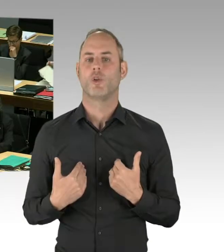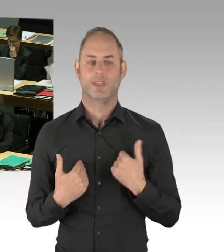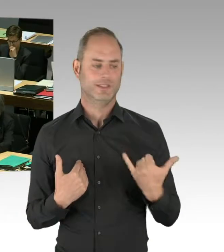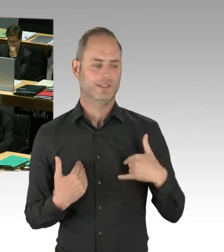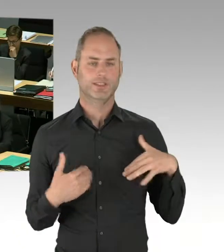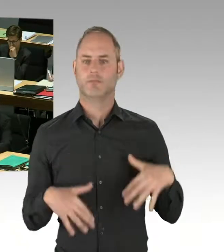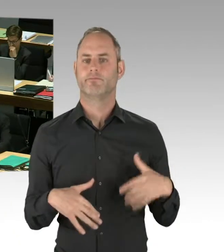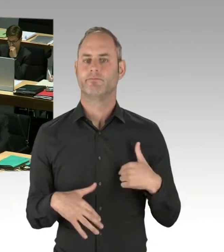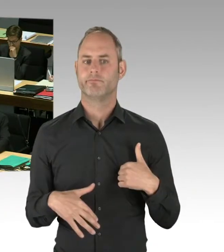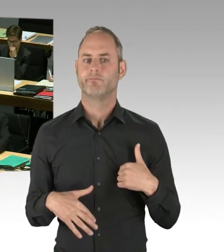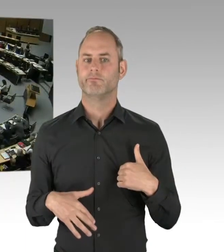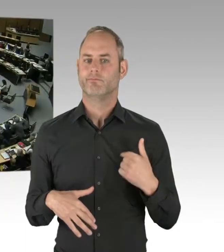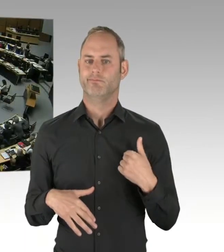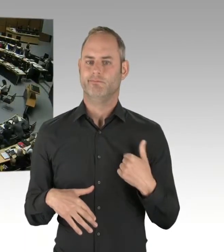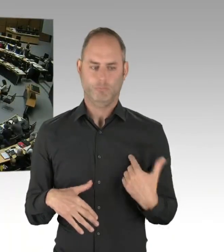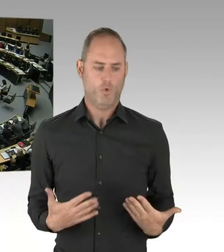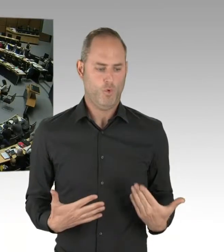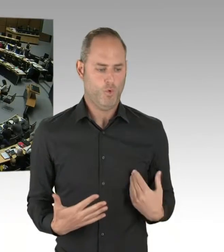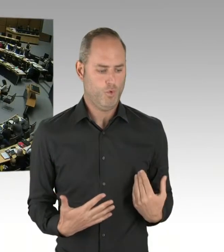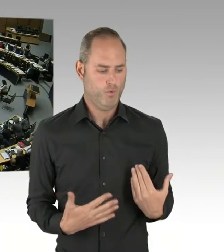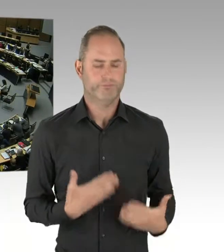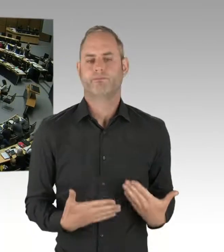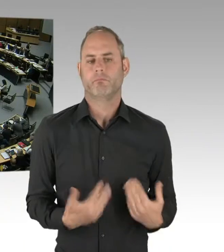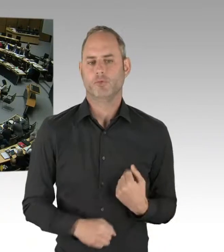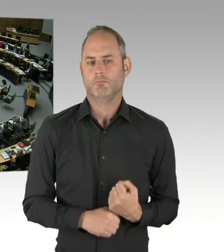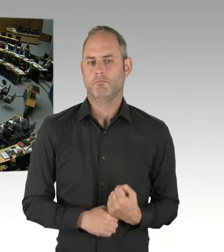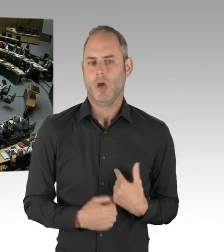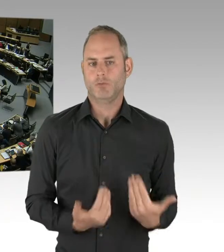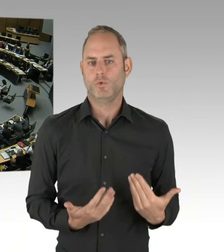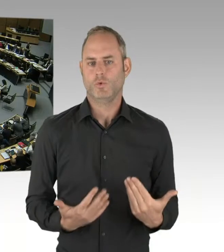(Präsidium) Vielen Dank. Die nächste Frage geht an Herrn Dregger. Bitte schön.